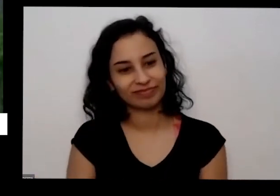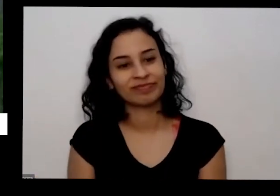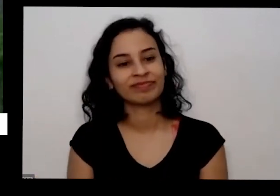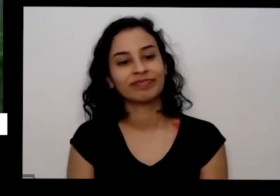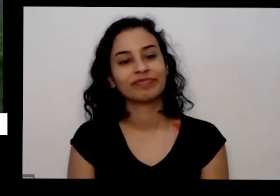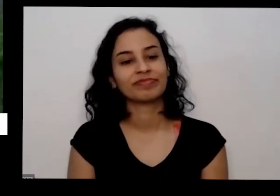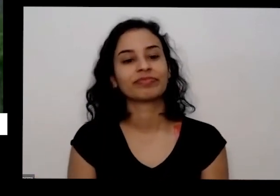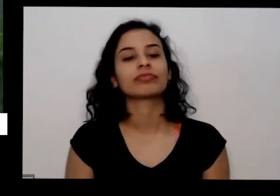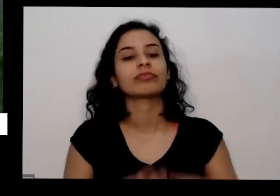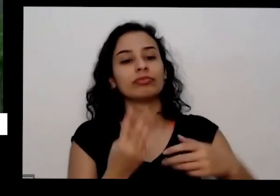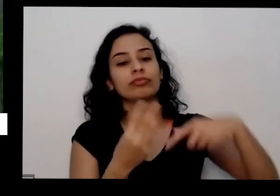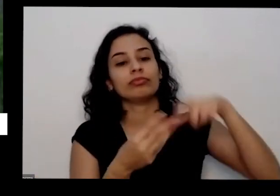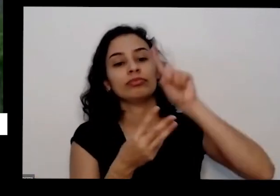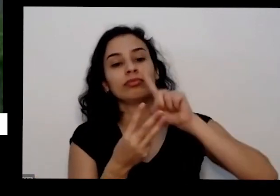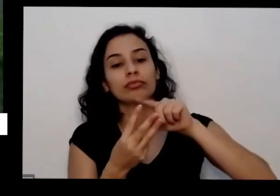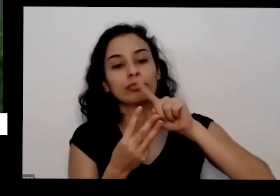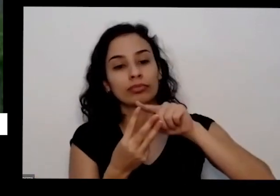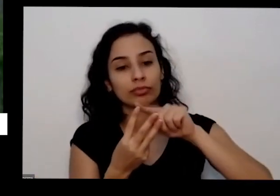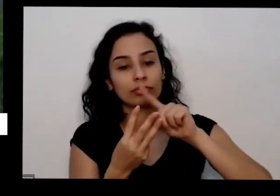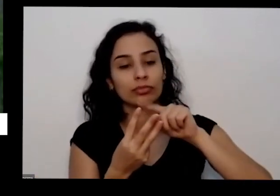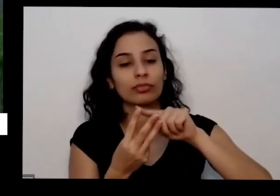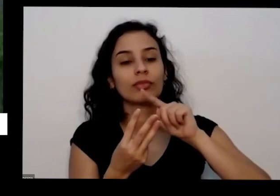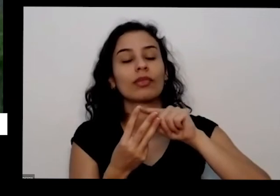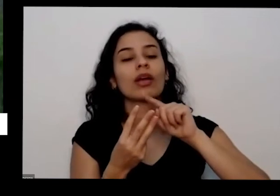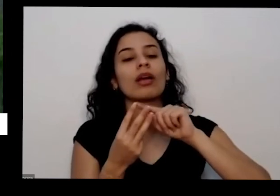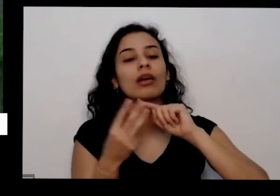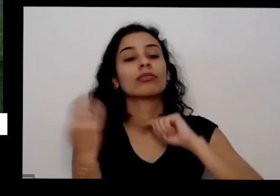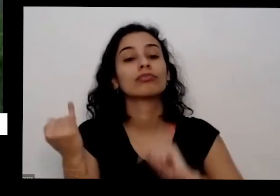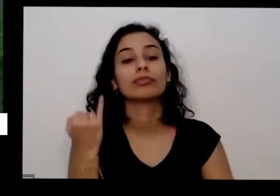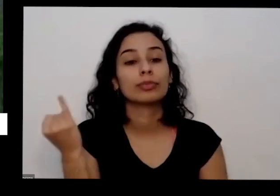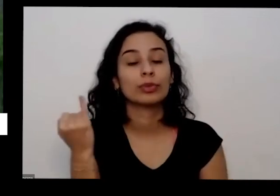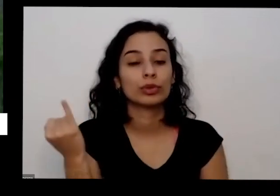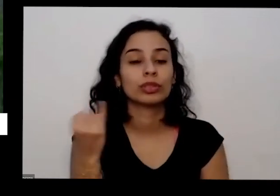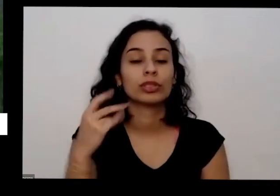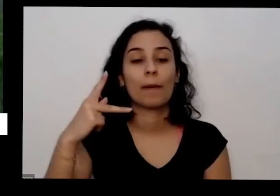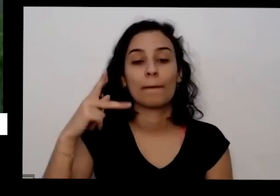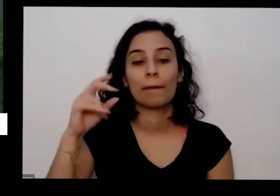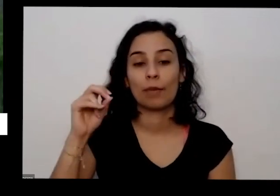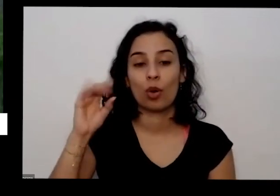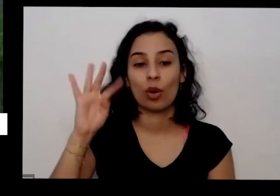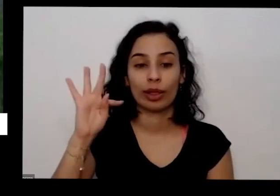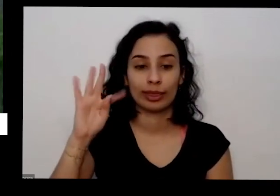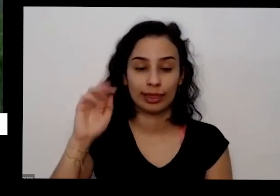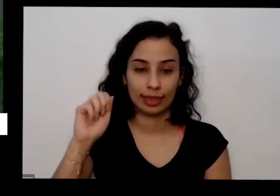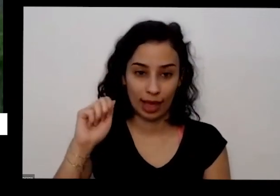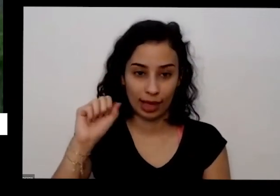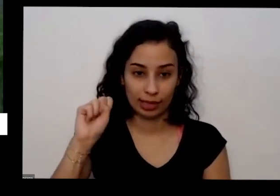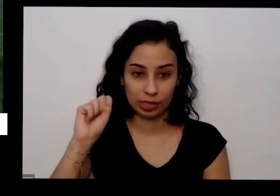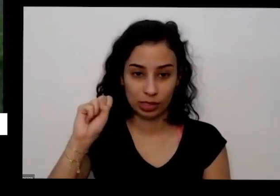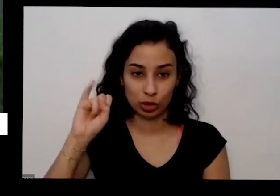a fonte de alguma outra coisa que eu conto precisa bastante é potássio também um outro nutriente esse